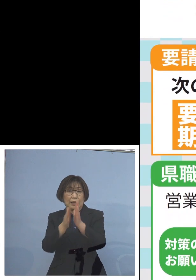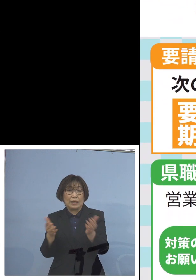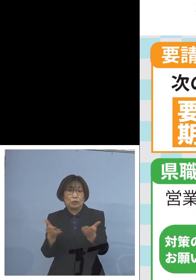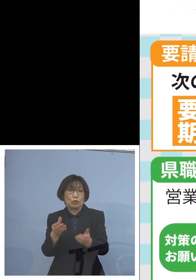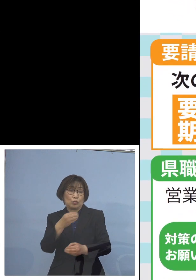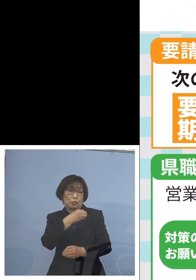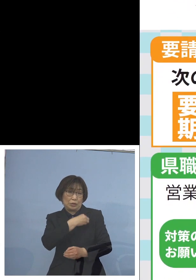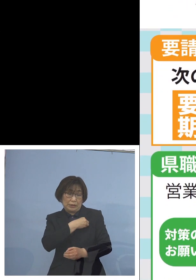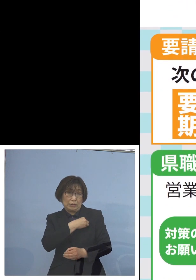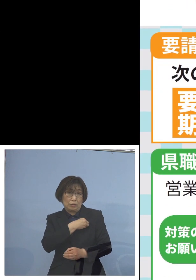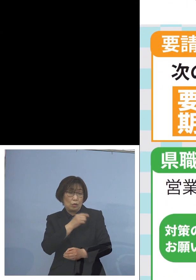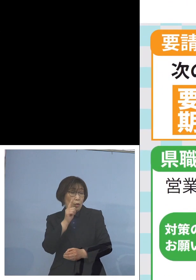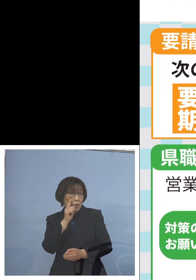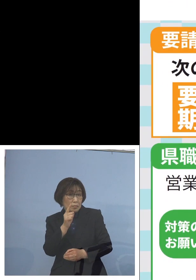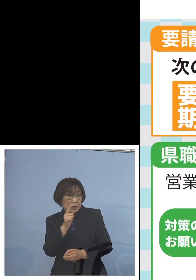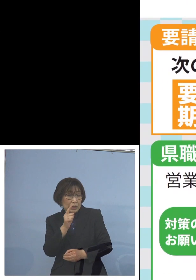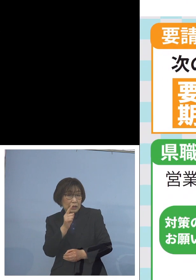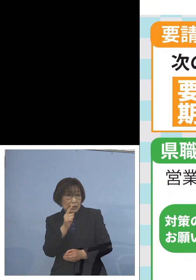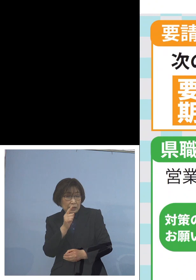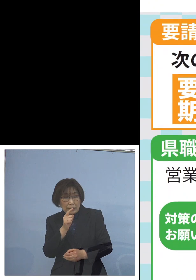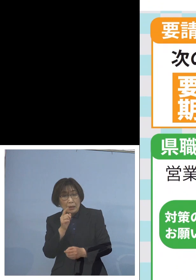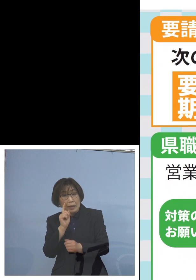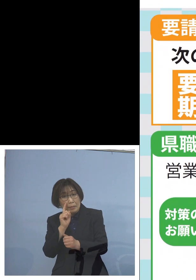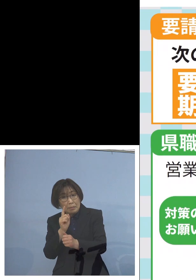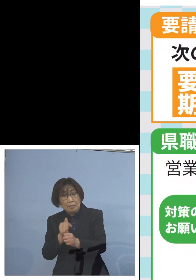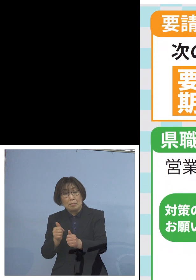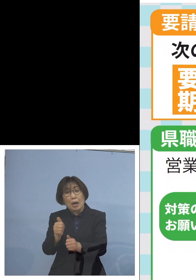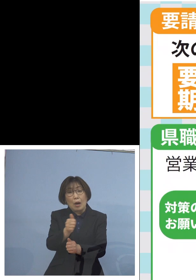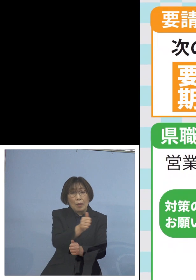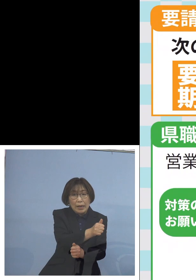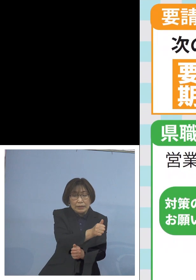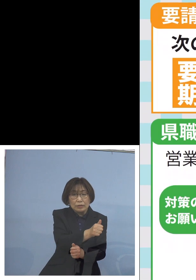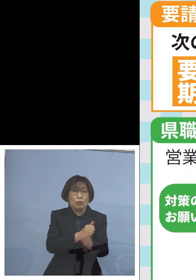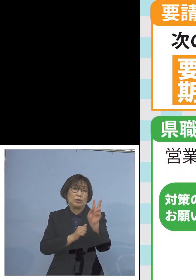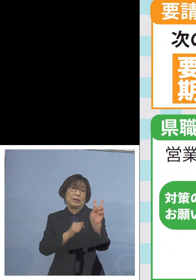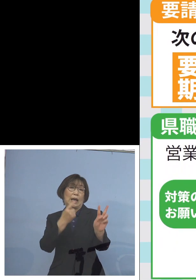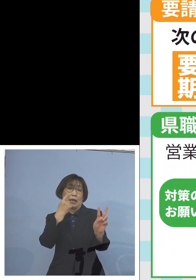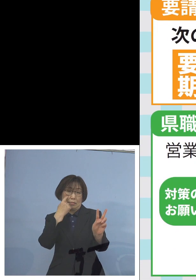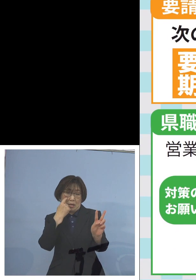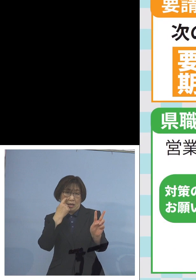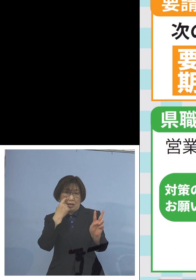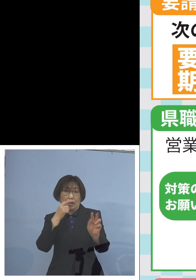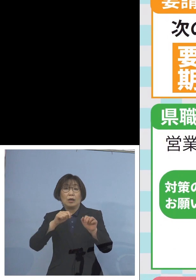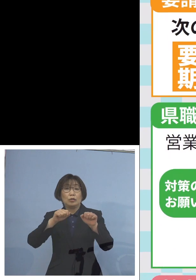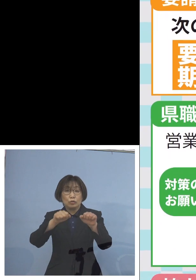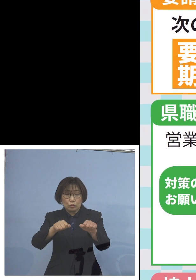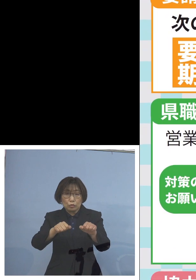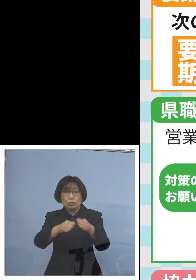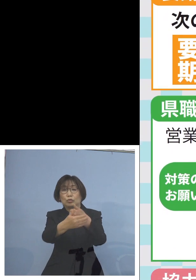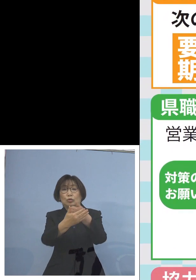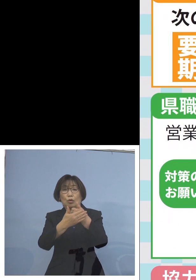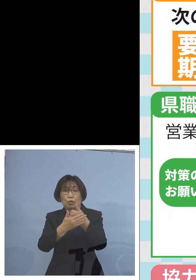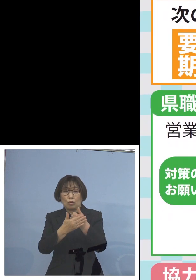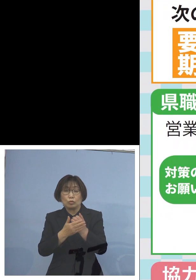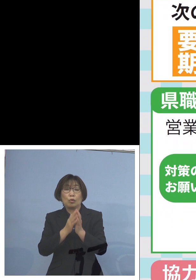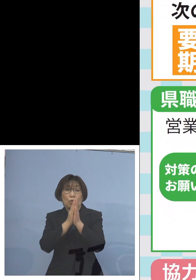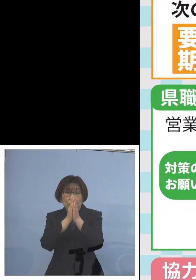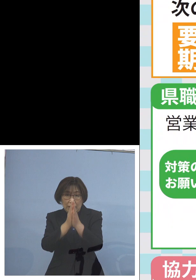見回り2巡目を させていただきますので こちらについてもご協力を よろしくお願いを申し上げるとともに